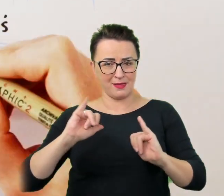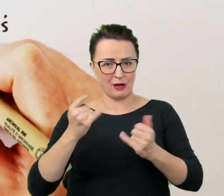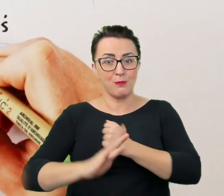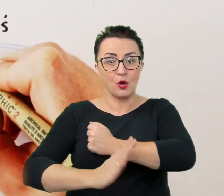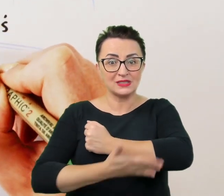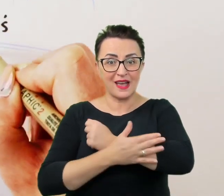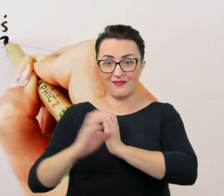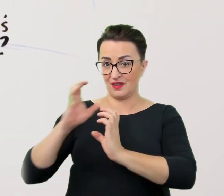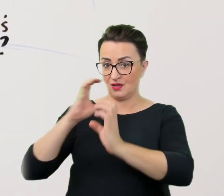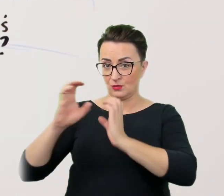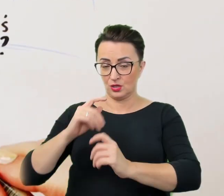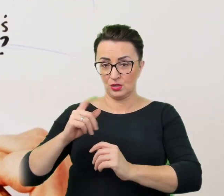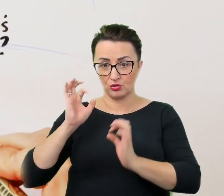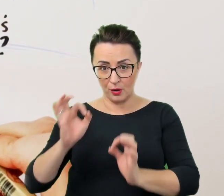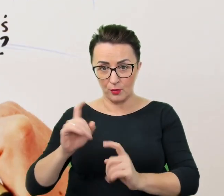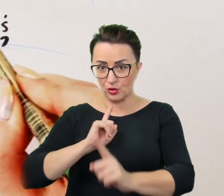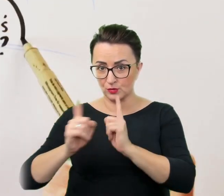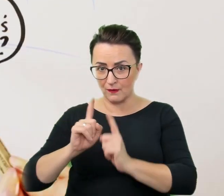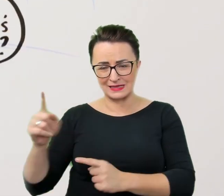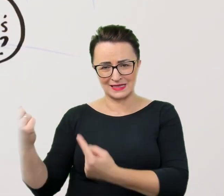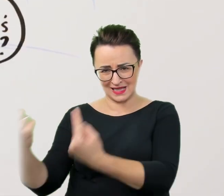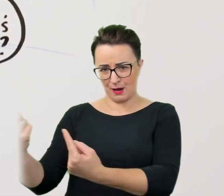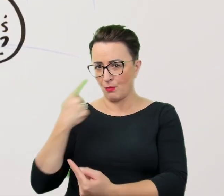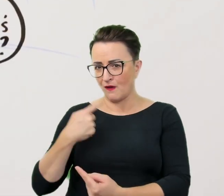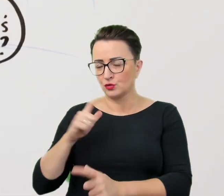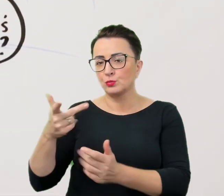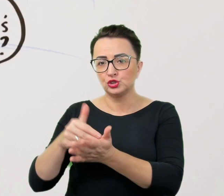same poinformują czego im potrzeba i jakie ewentualnie wesprzeć.